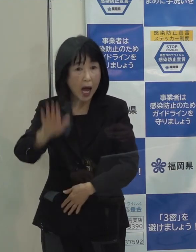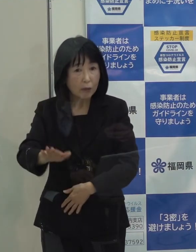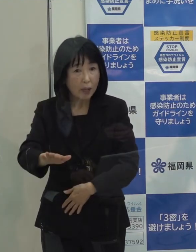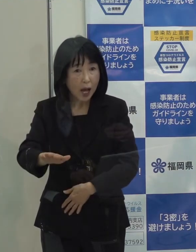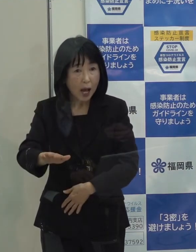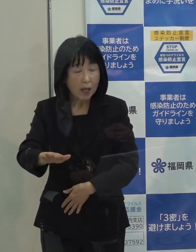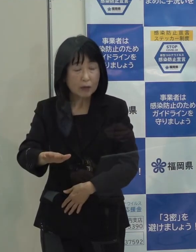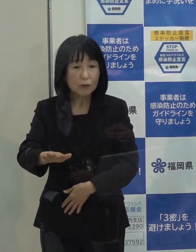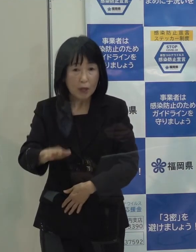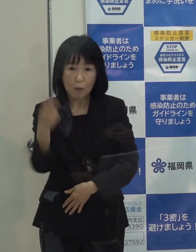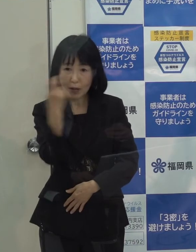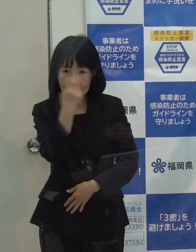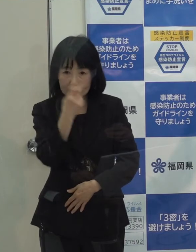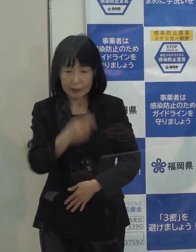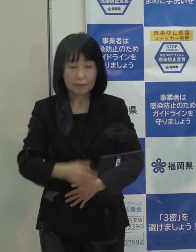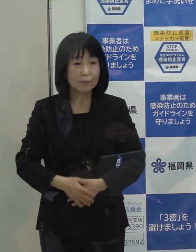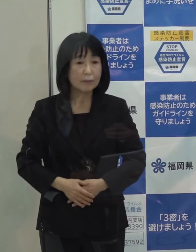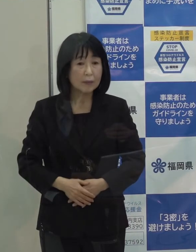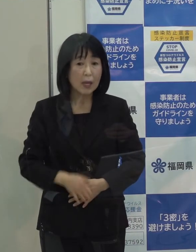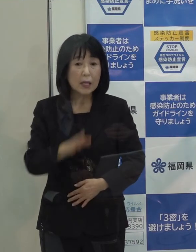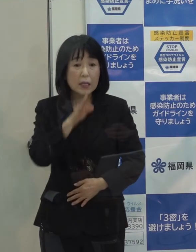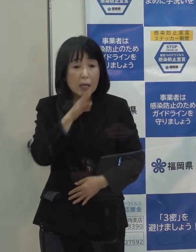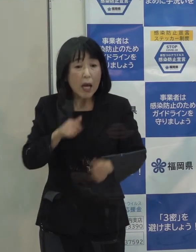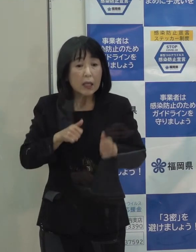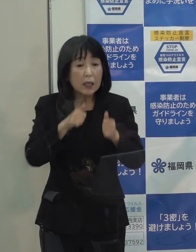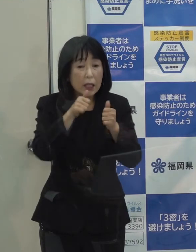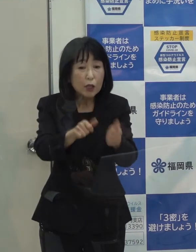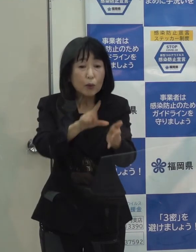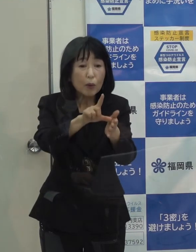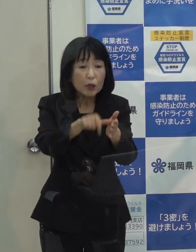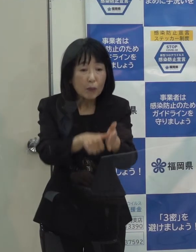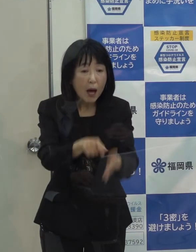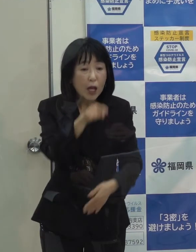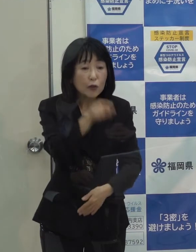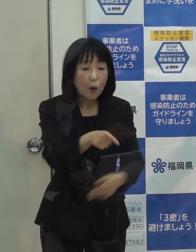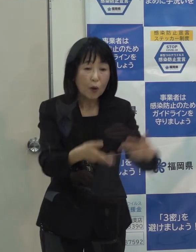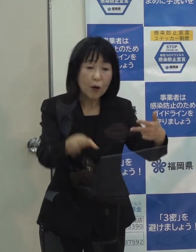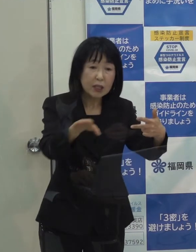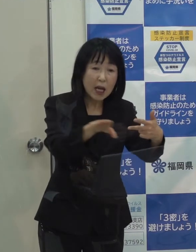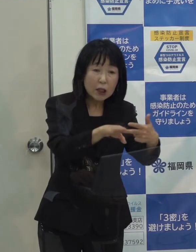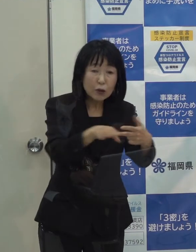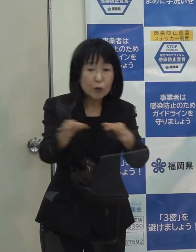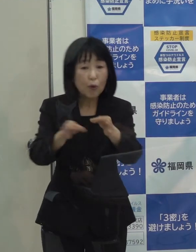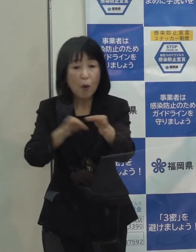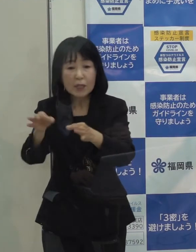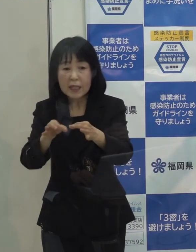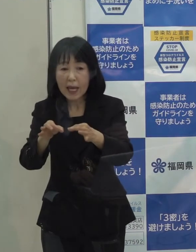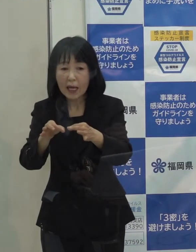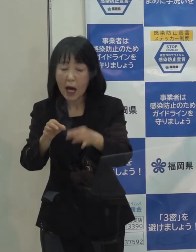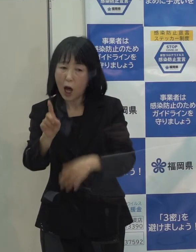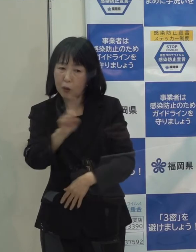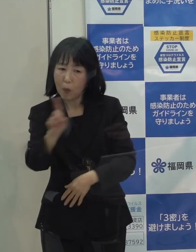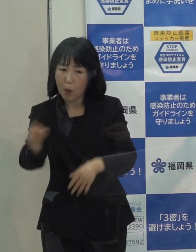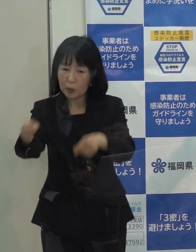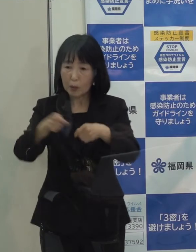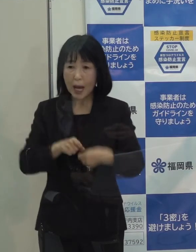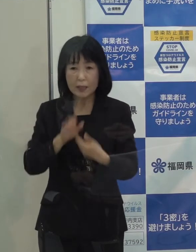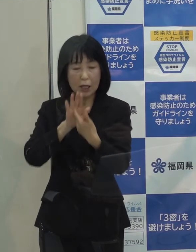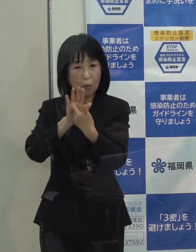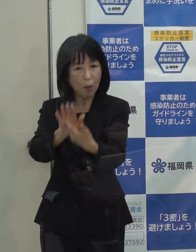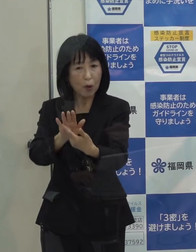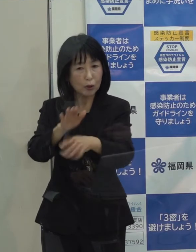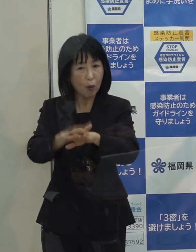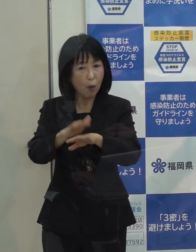それから施設に行く場合は 利用する施設やお店がどのような感染防止対策を講じている施設や店なのか